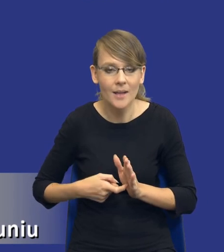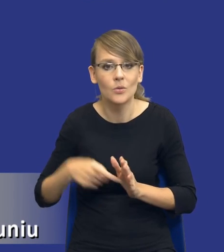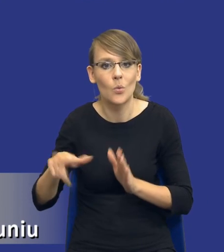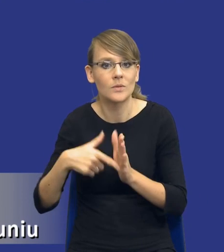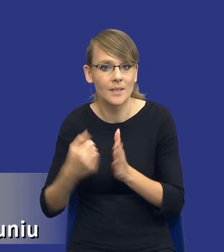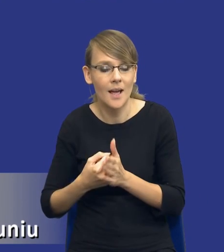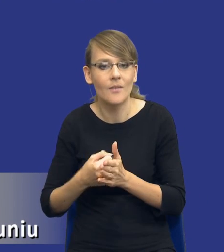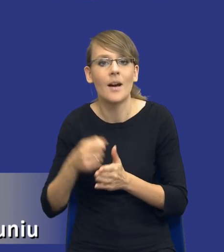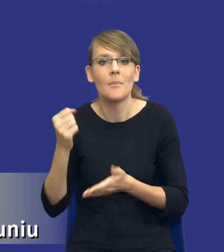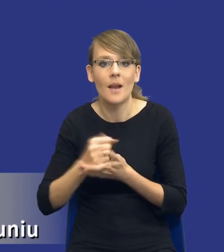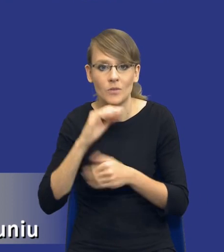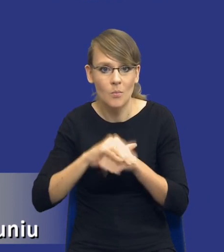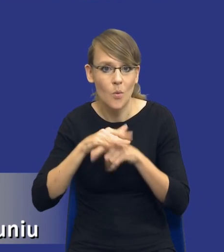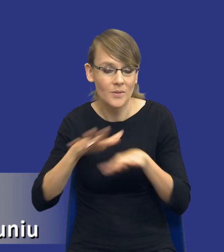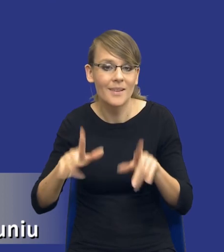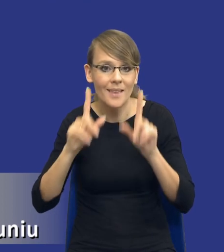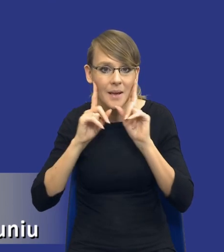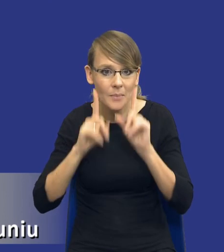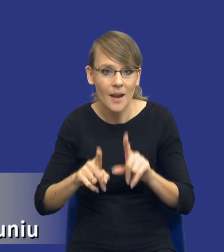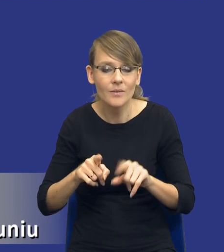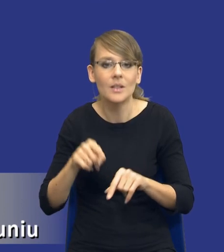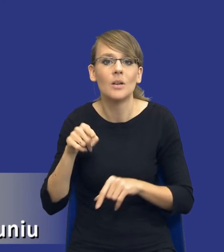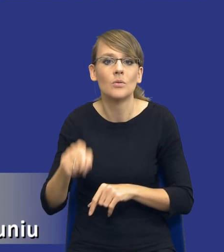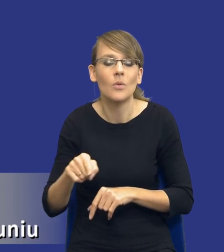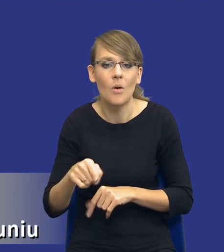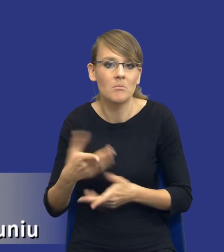zamówień publicznych tak naprawdę jest instrumentem, który pozwala nam na